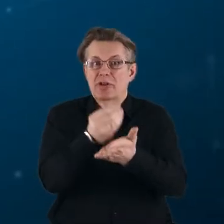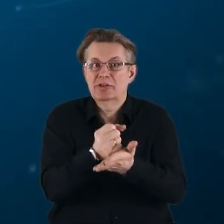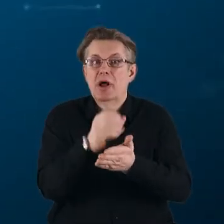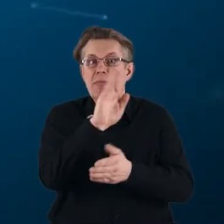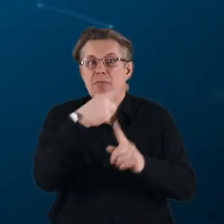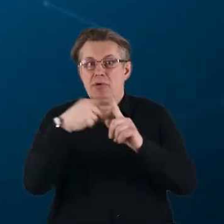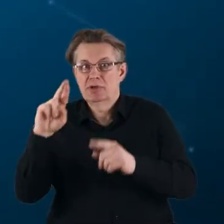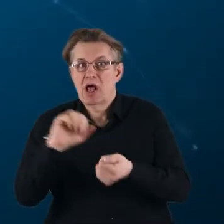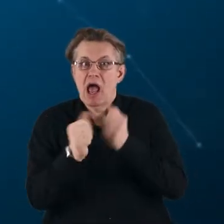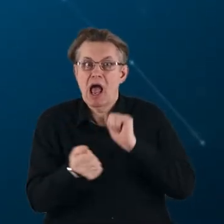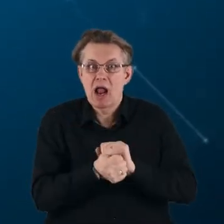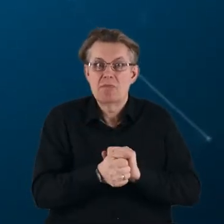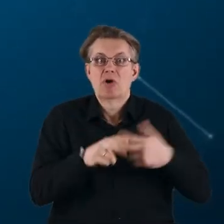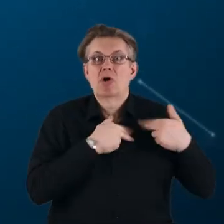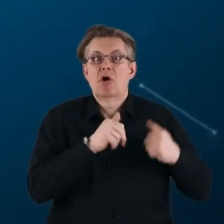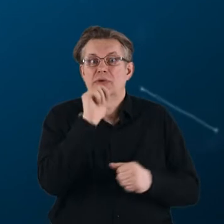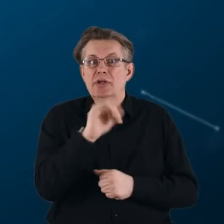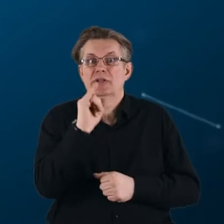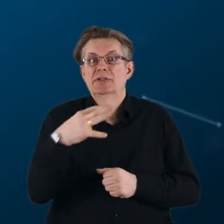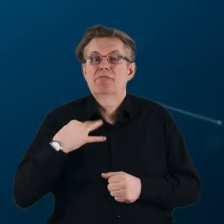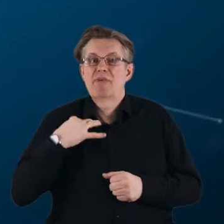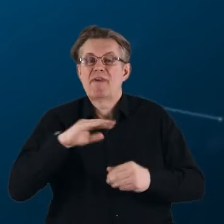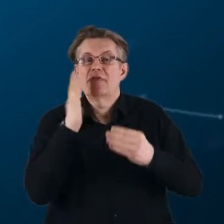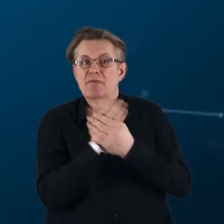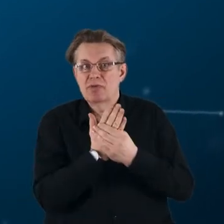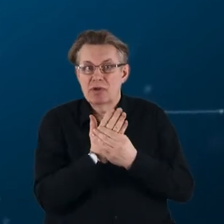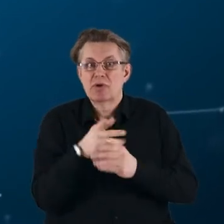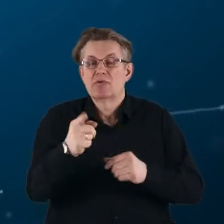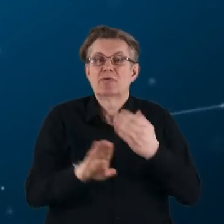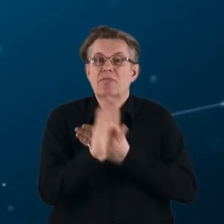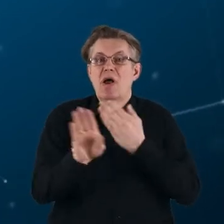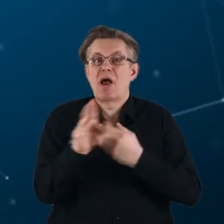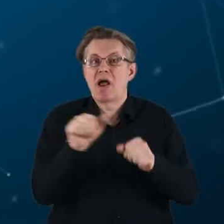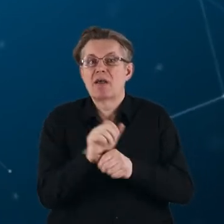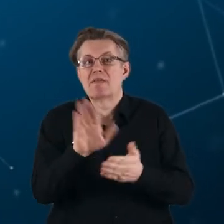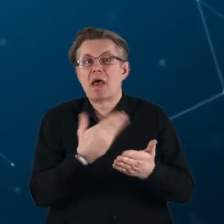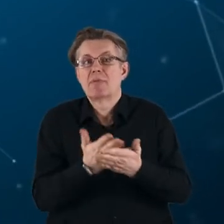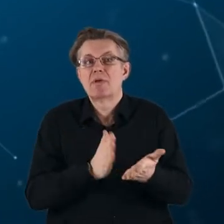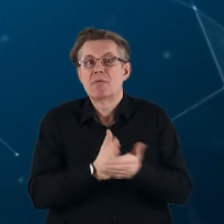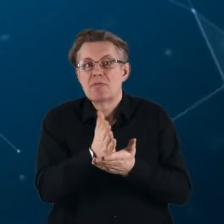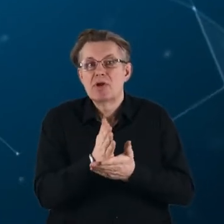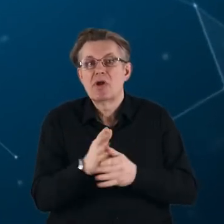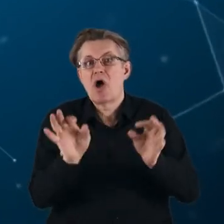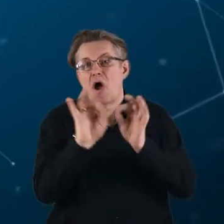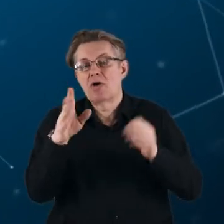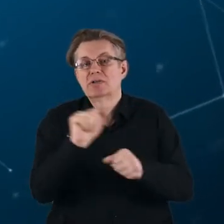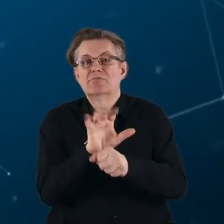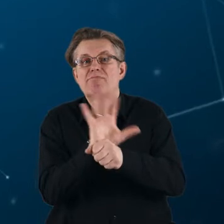lub Komisji Europejskiej i sektora prywatnego, reprezentowanego na przykład przez określone branże przemysłowe.